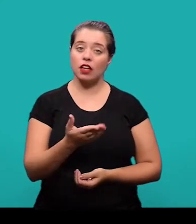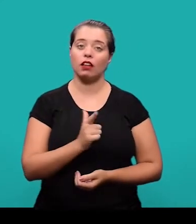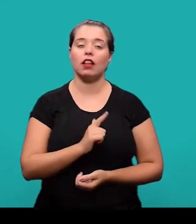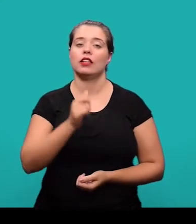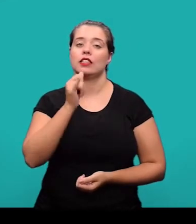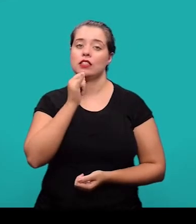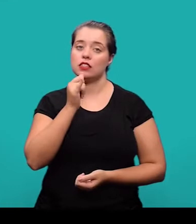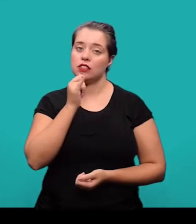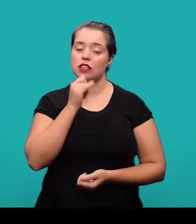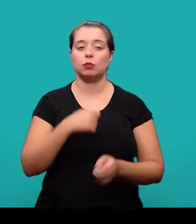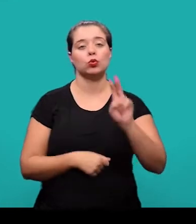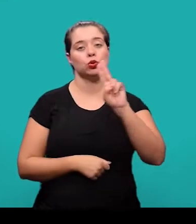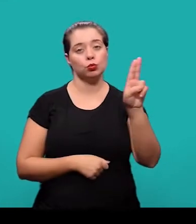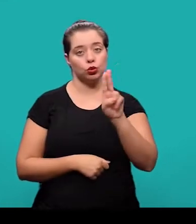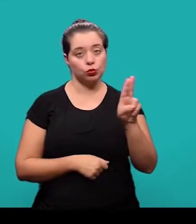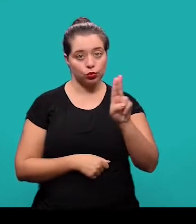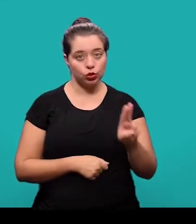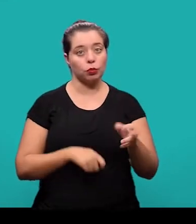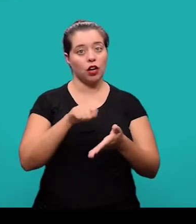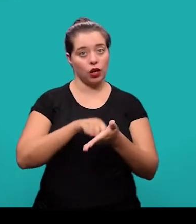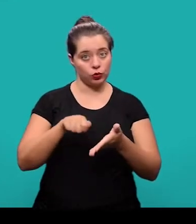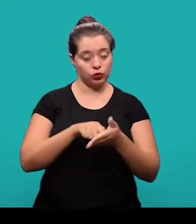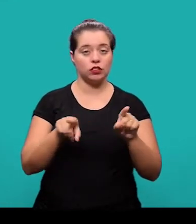Aqui temos então o exemplo de nomes de autores e currículo.